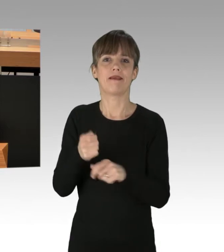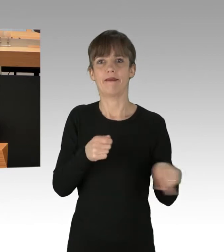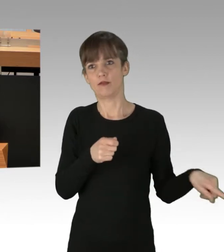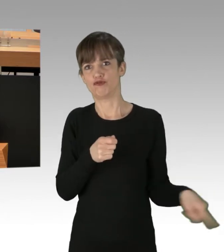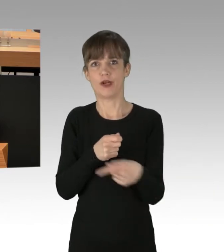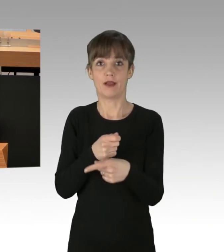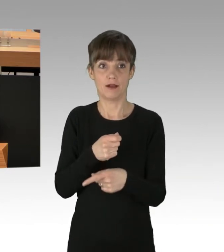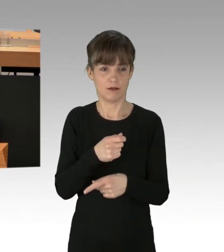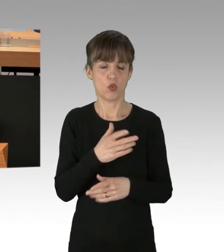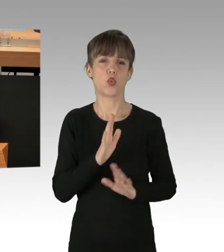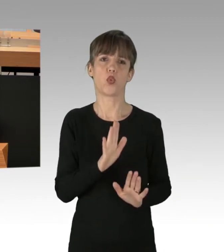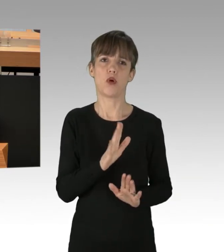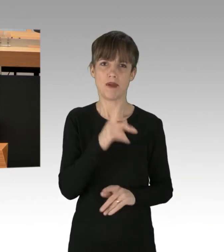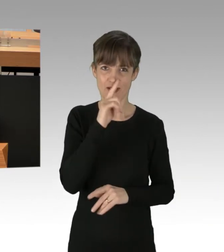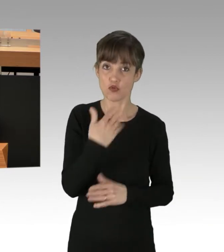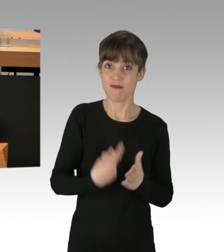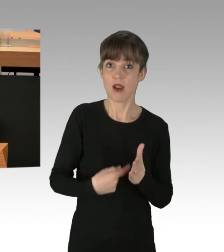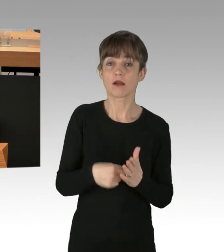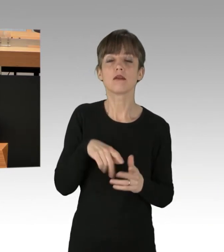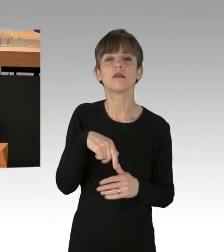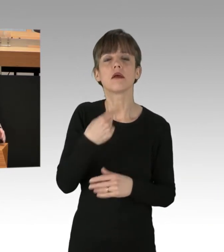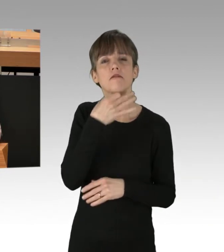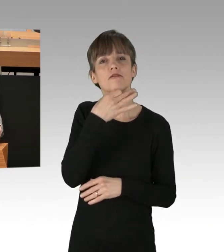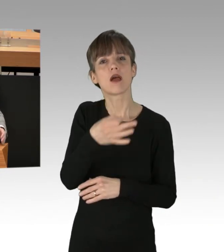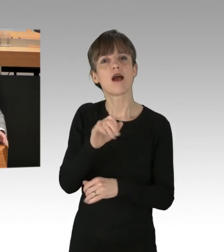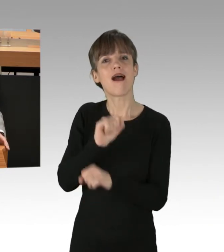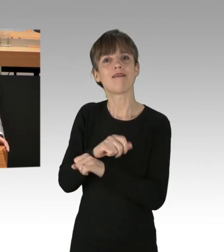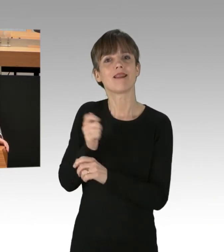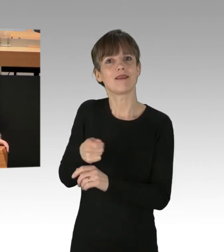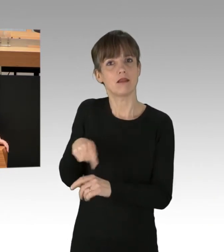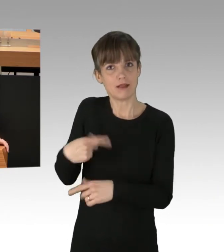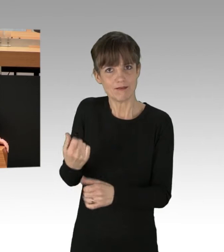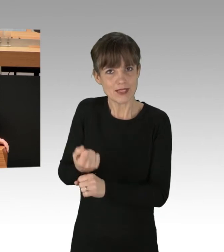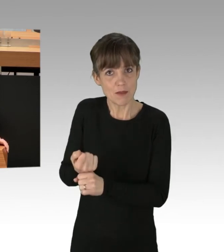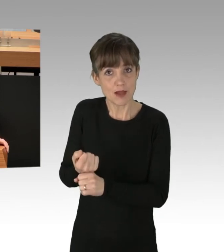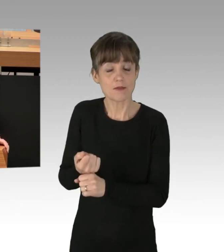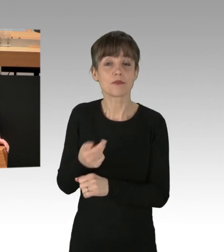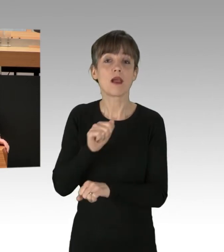natürlich auch die Frage stellen, was der Haftrichter dann tun würde. Der Haftrichter würde Ihnen sicherlich die Frage stellen,